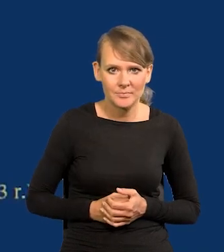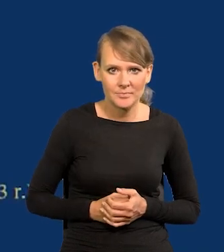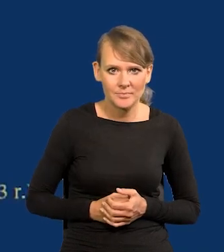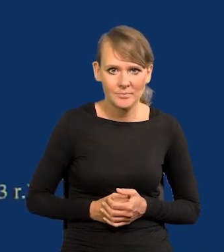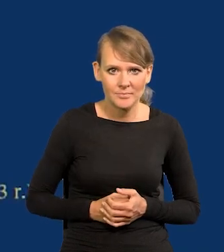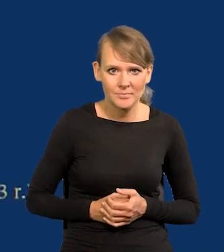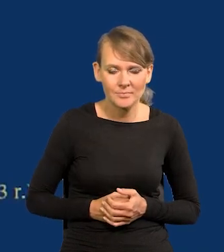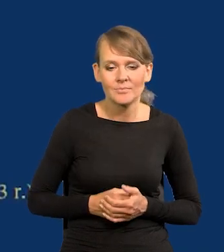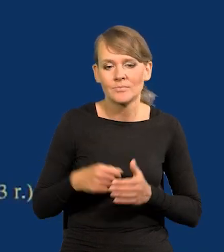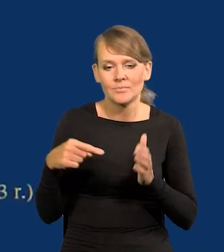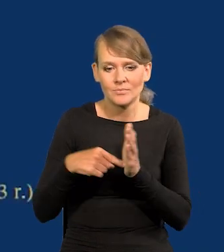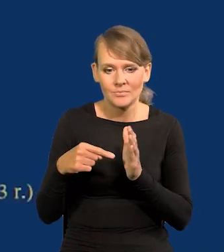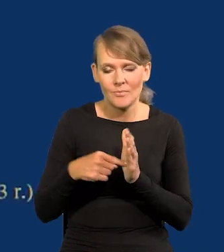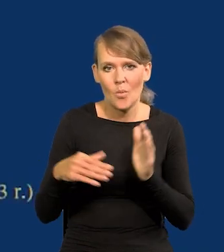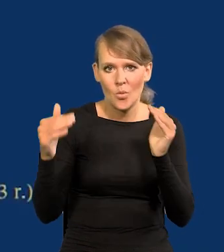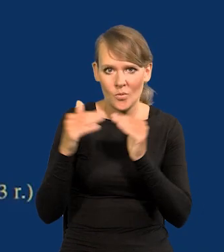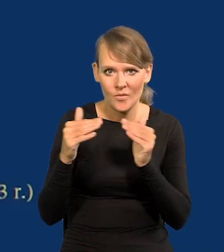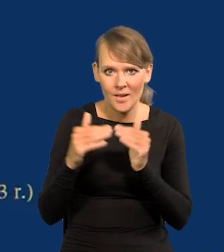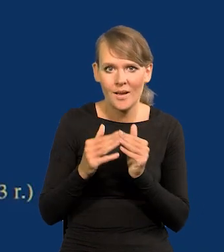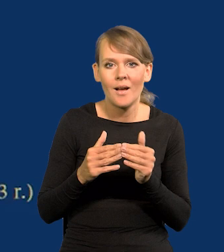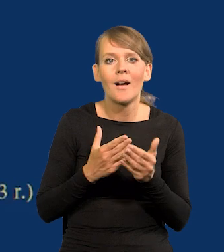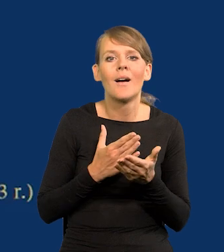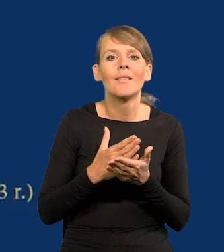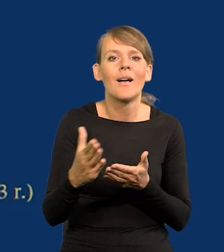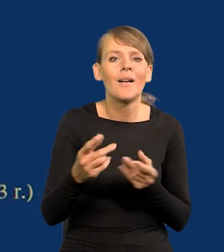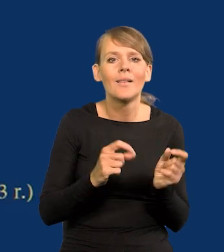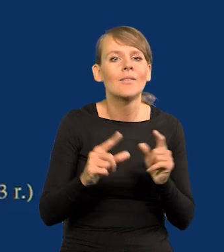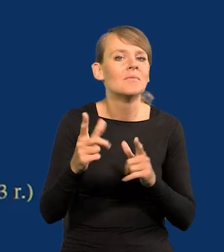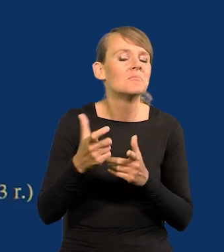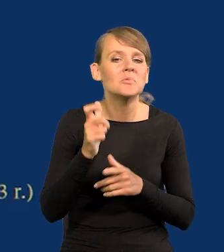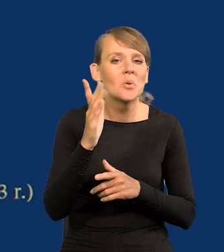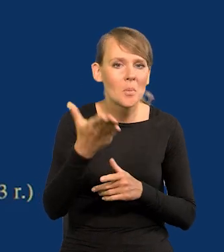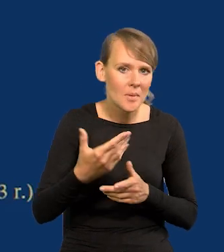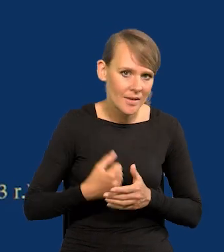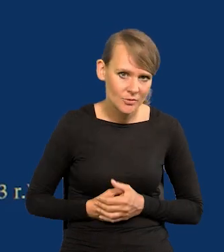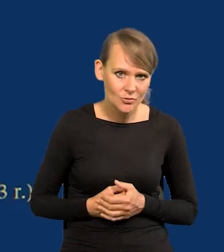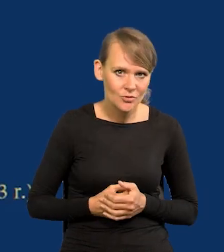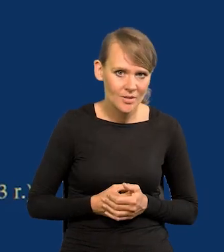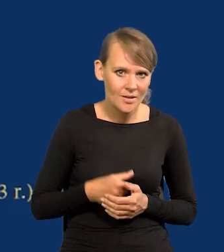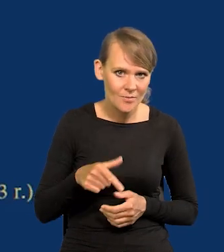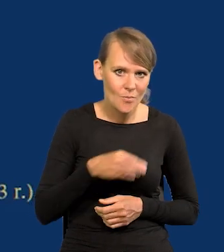To są te porównania. Co dalej z inflacją się będzie działo, proszę Państwa, w Polsce w tym roku.